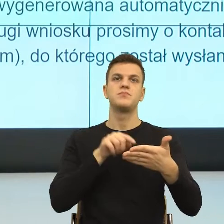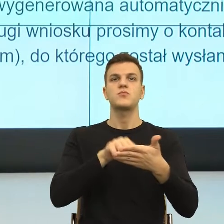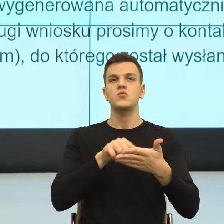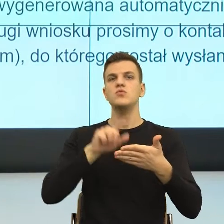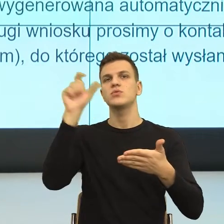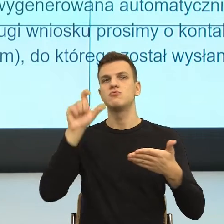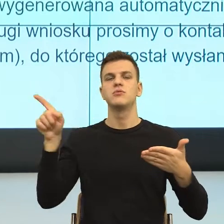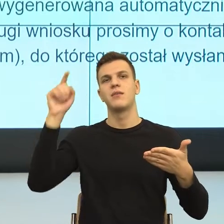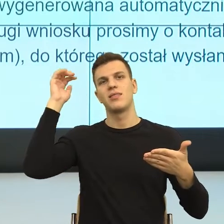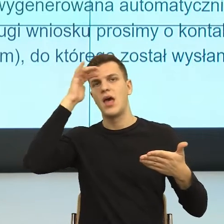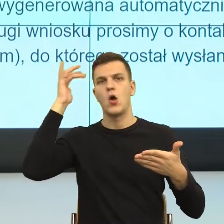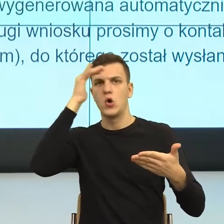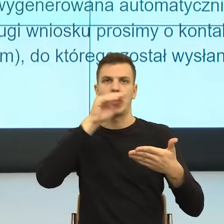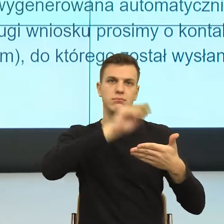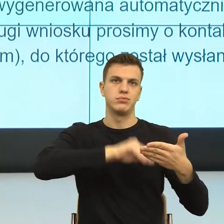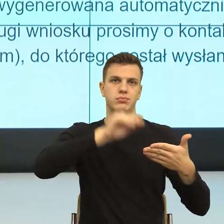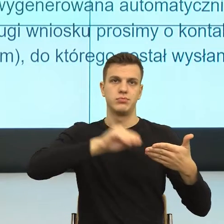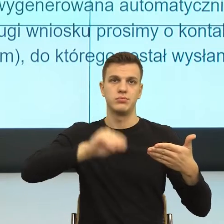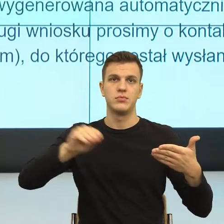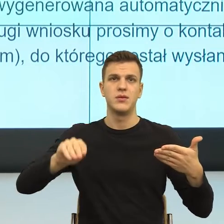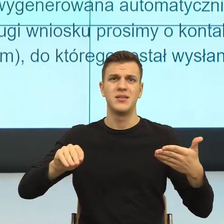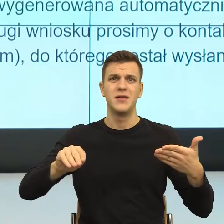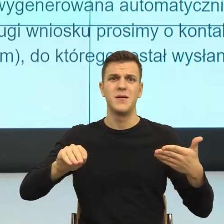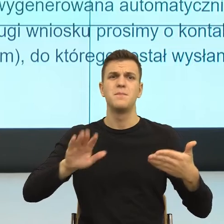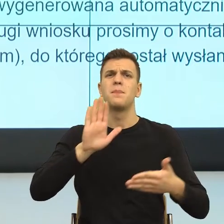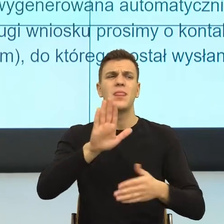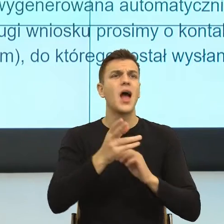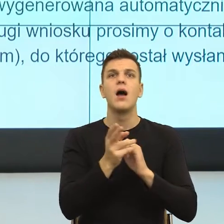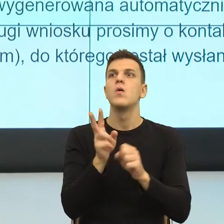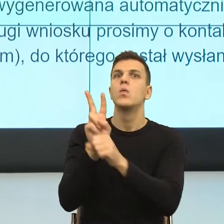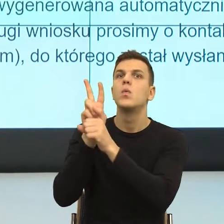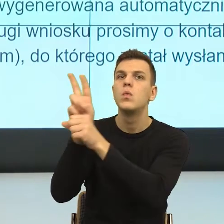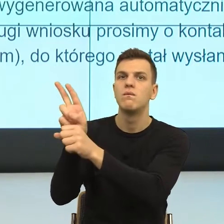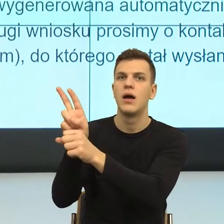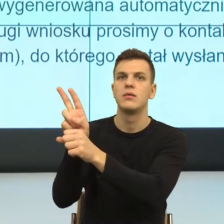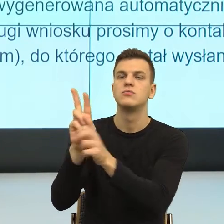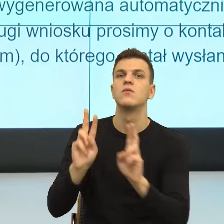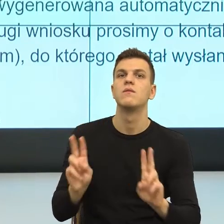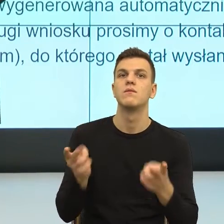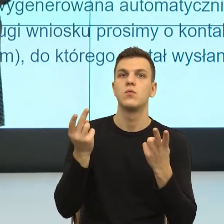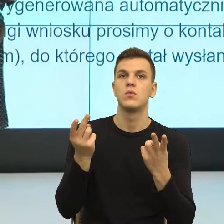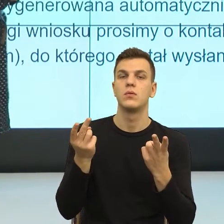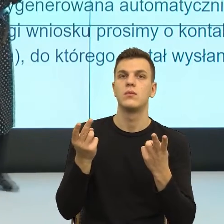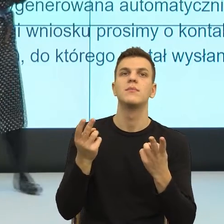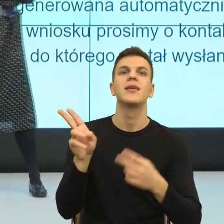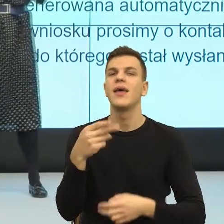Natomiast co sprawia, że ludzie nam zaczynają ufać? Ludzie zaczynają nam ufać w jednej sytuacji, kiedy dotykamy